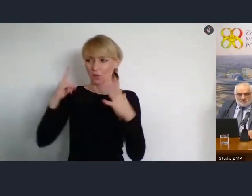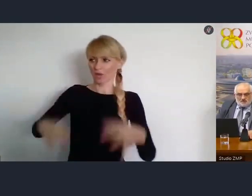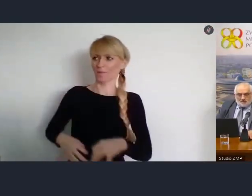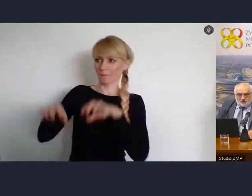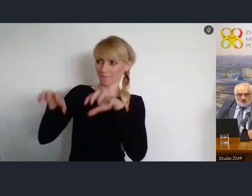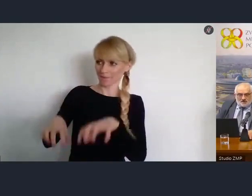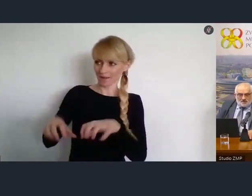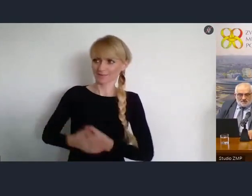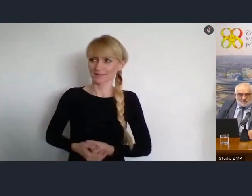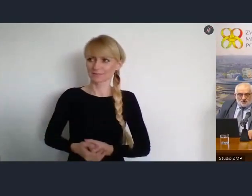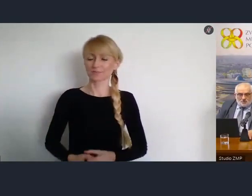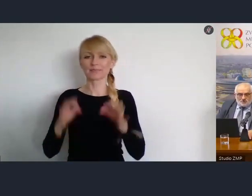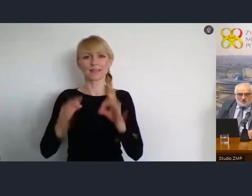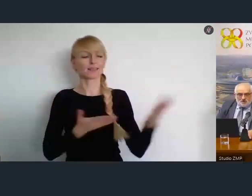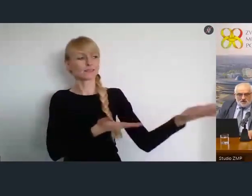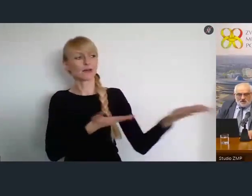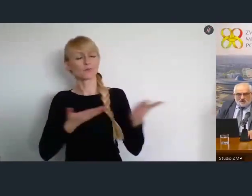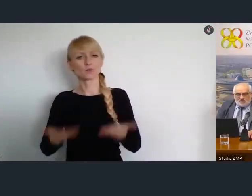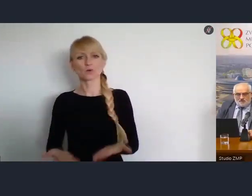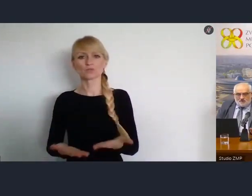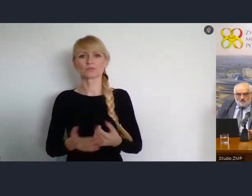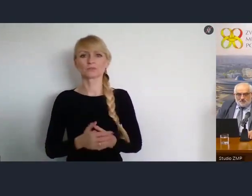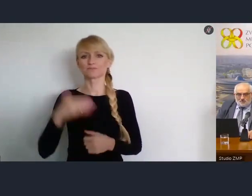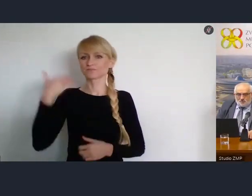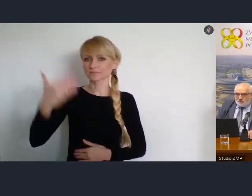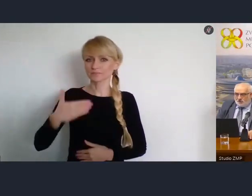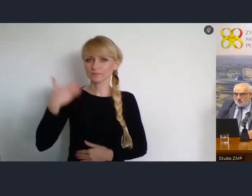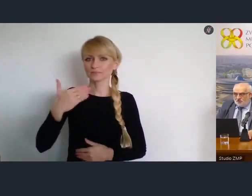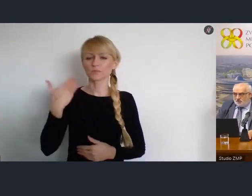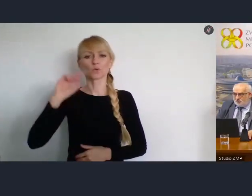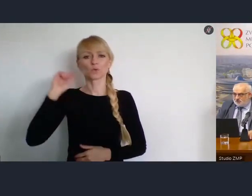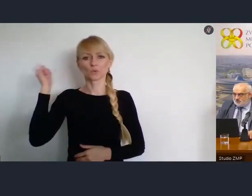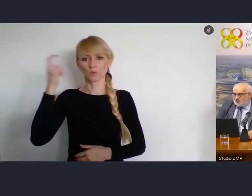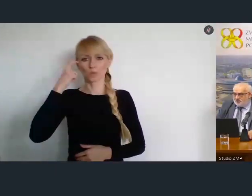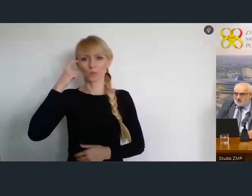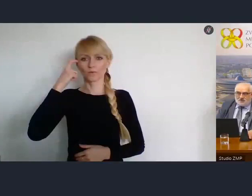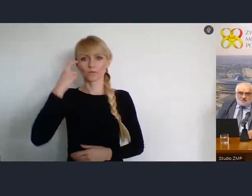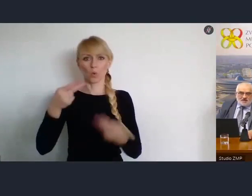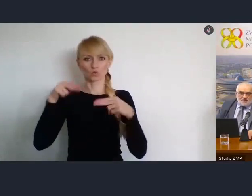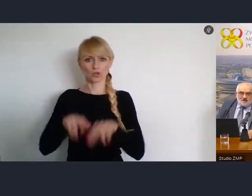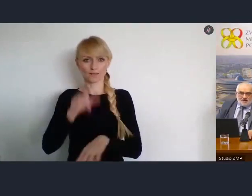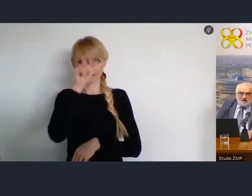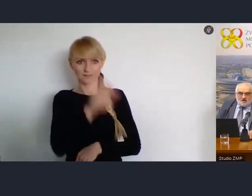Zaproszę teraz do głosu, główną uczestniczkę naszego spotkania.